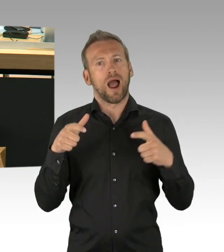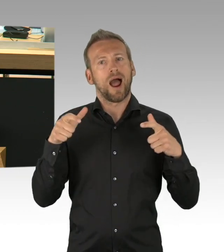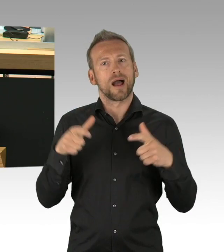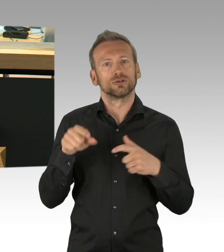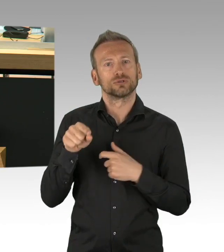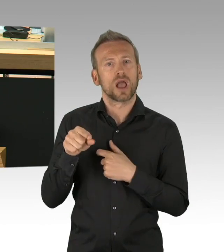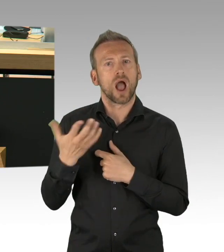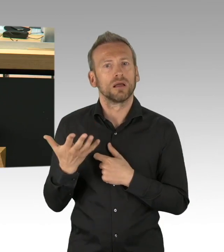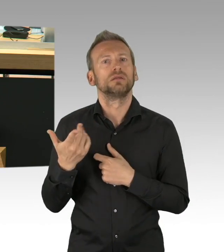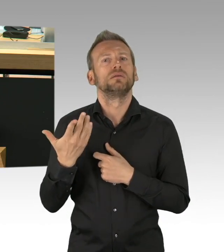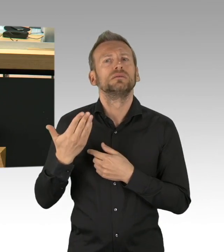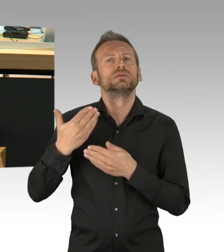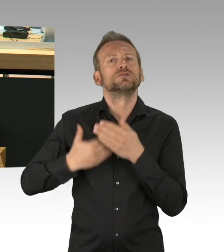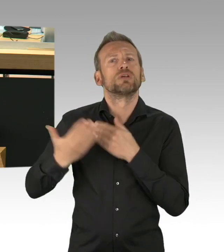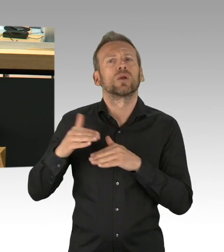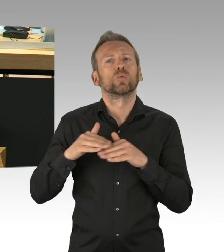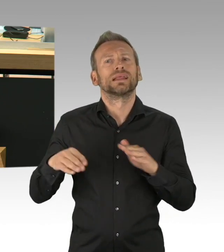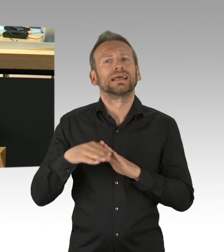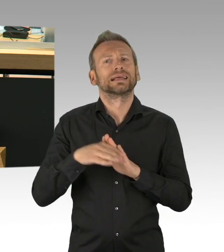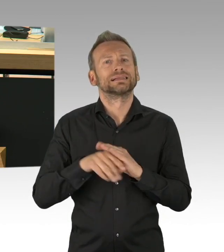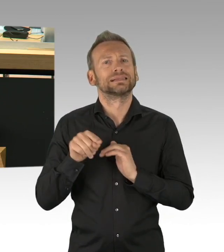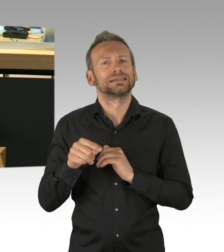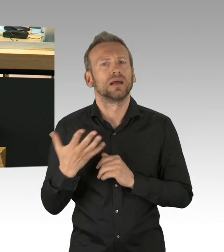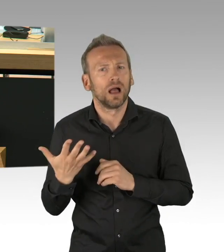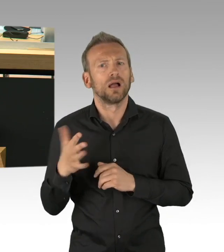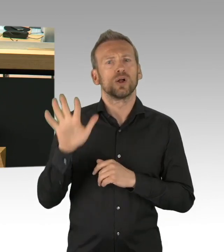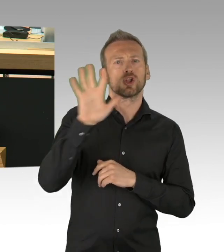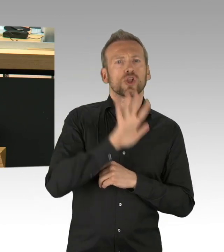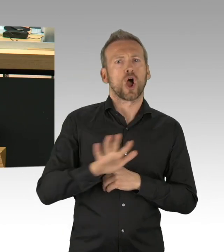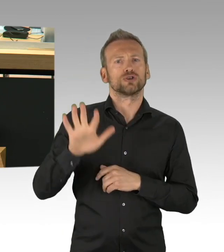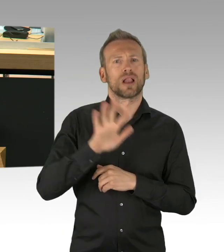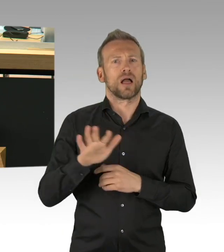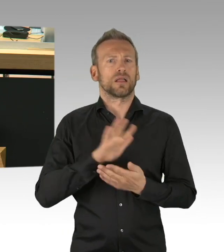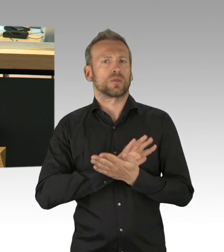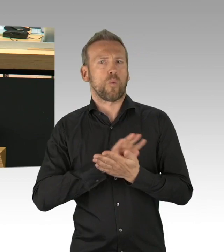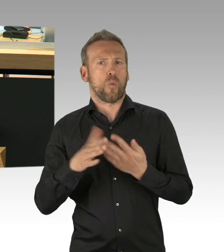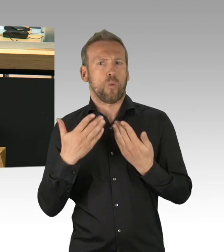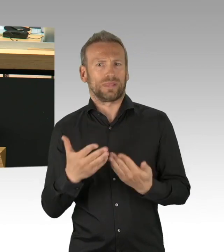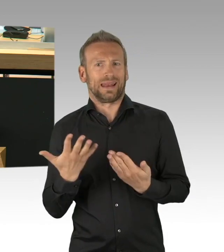mich selbst hier zu zitieren mit fast der Hälfte Ihres Wortbeitrages, also Fazit: